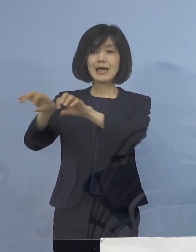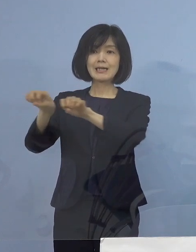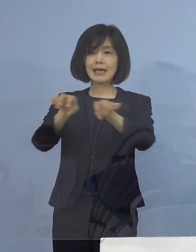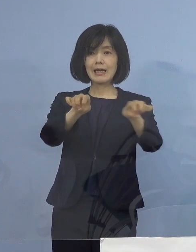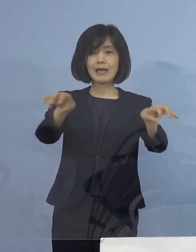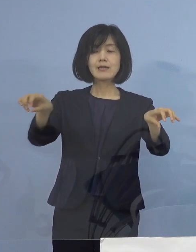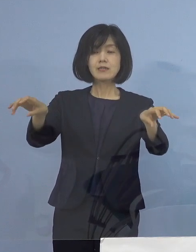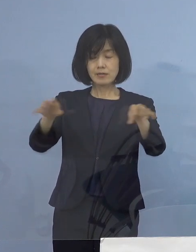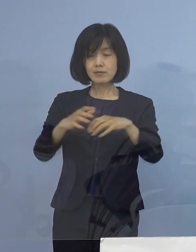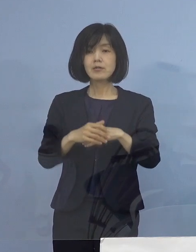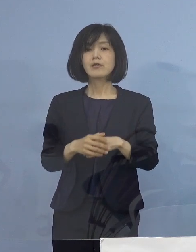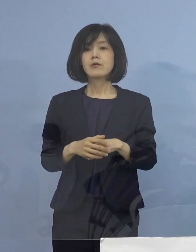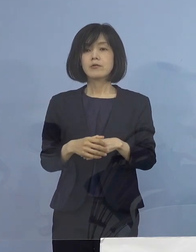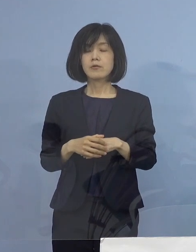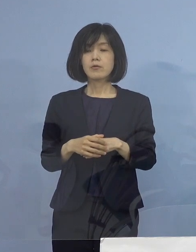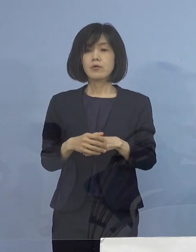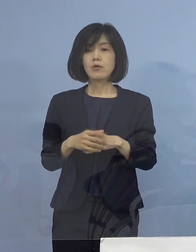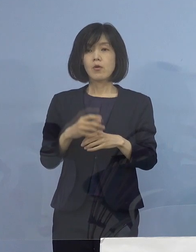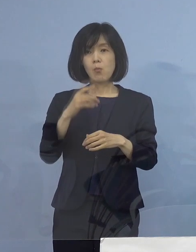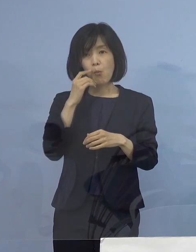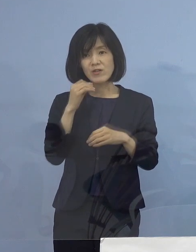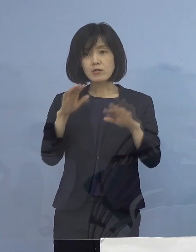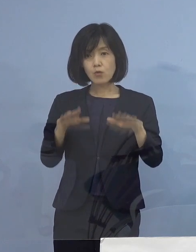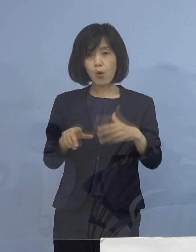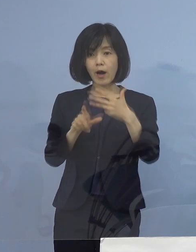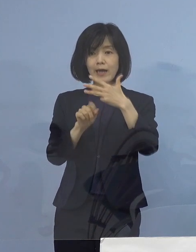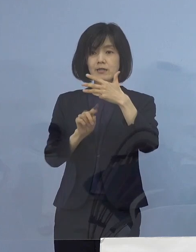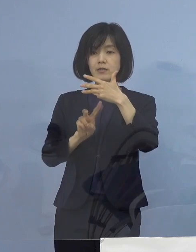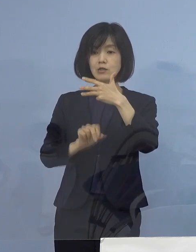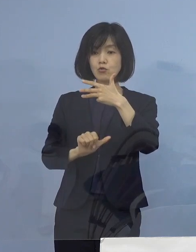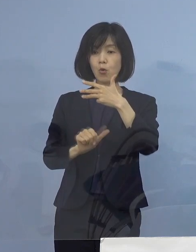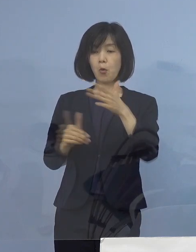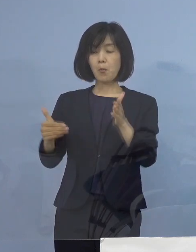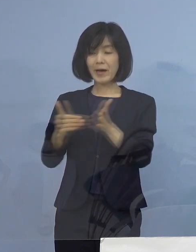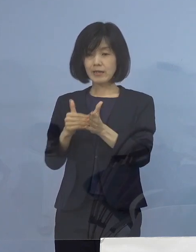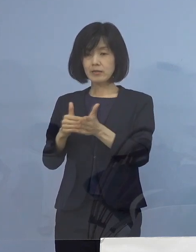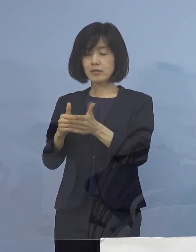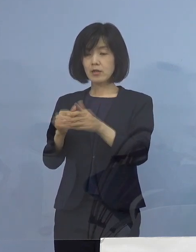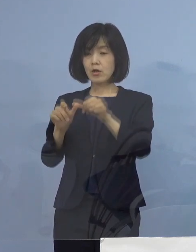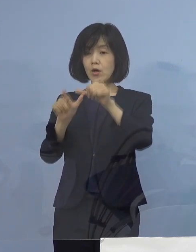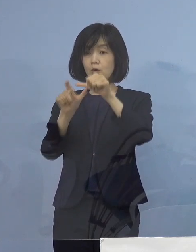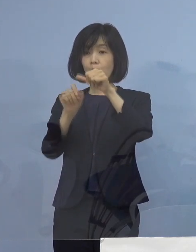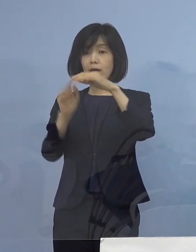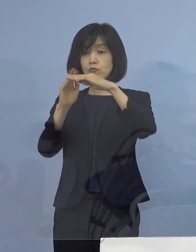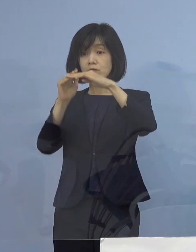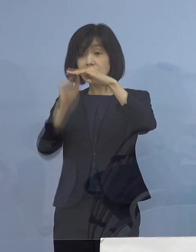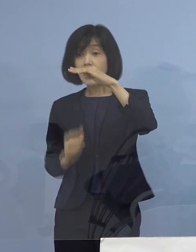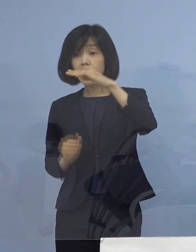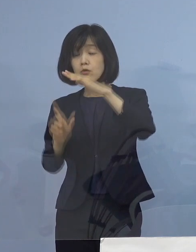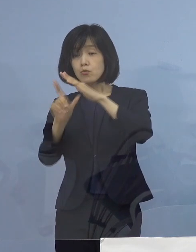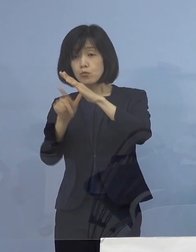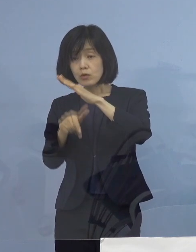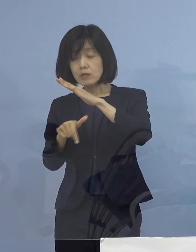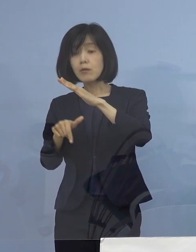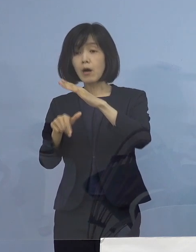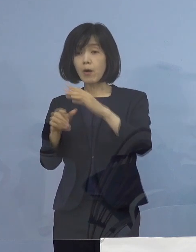もし今日、8月25日まで これが達成できなければ 感染状況如何に関わらず